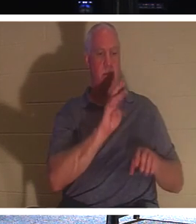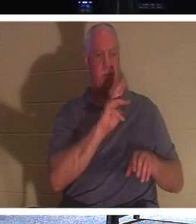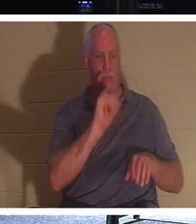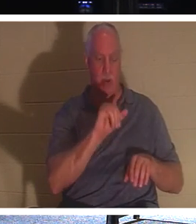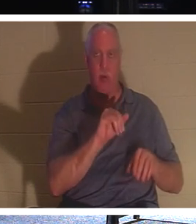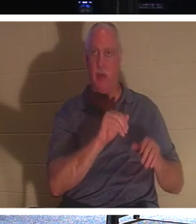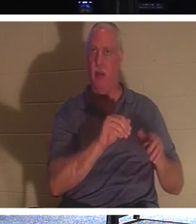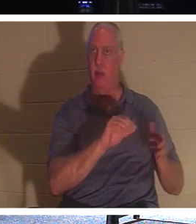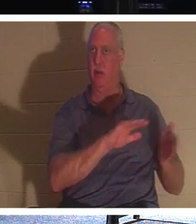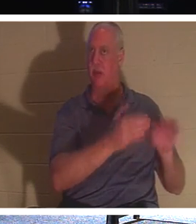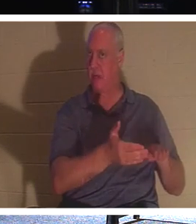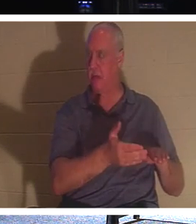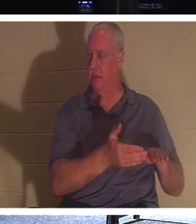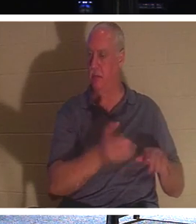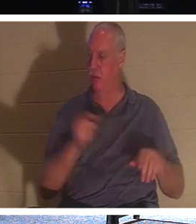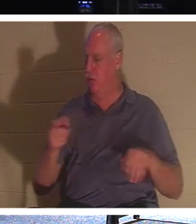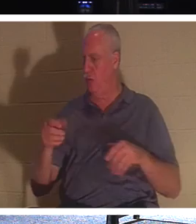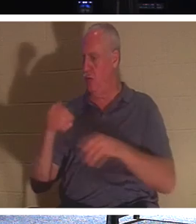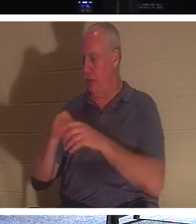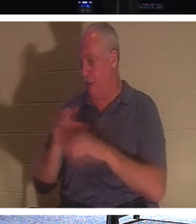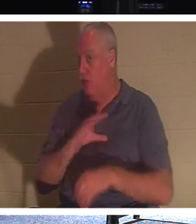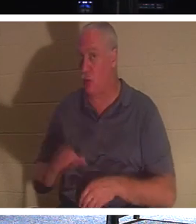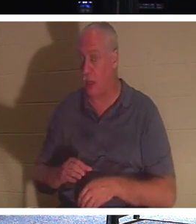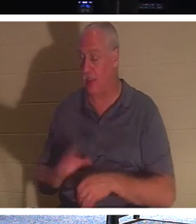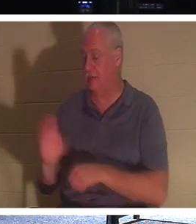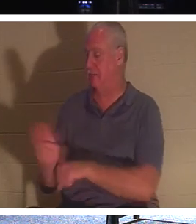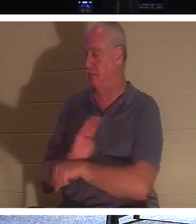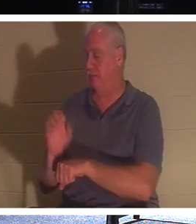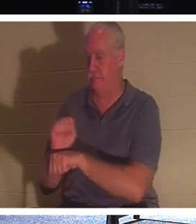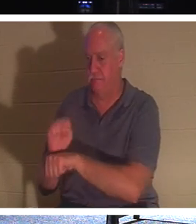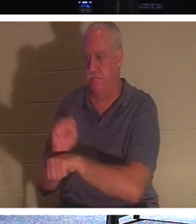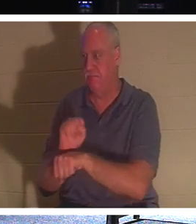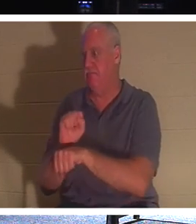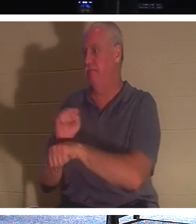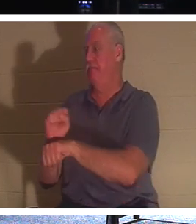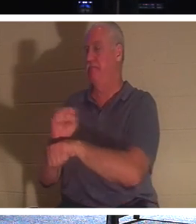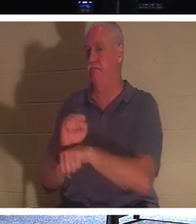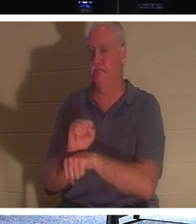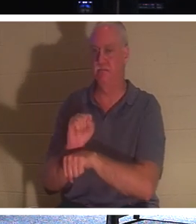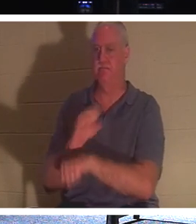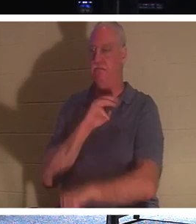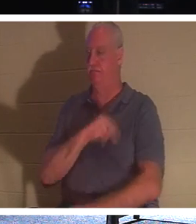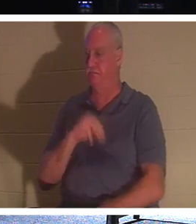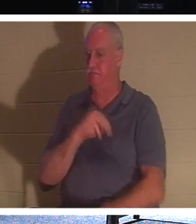fleißig werden, lasst uns mehr Menschen erreichen und ihnen Leben geben. denn wir reden hier